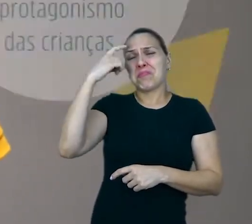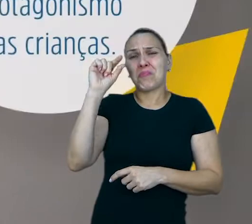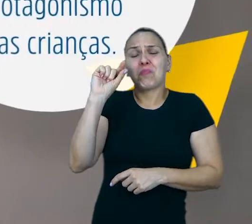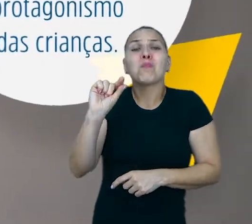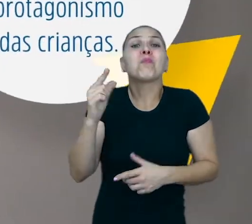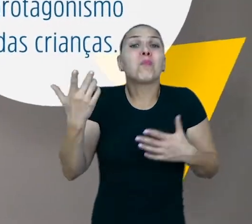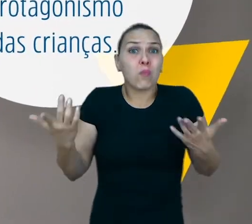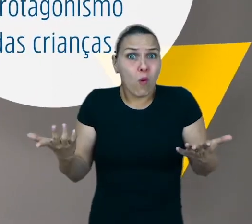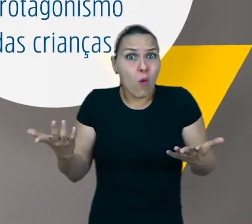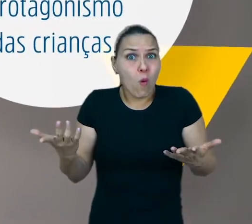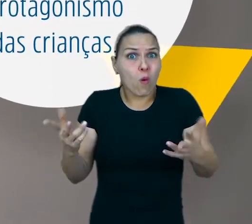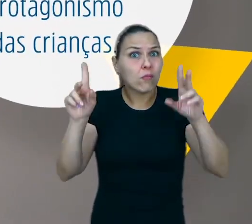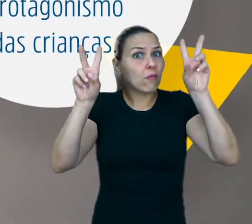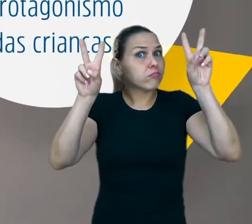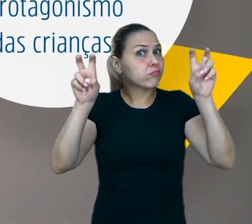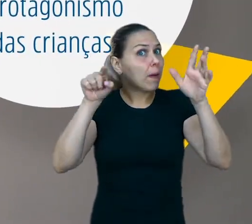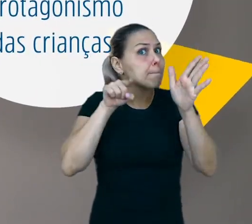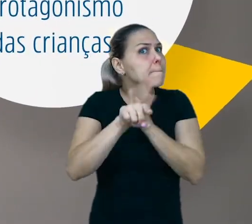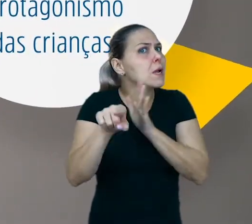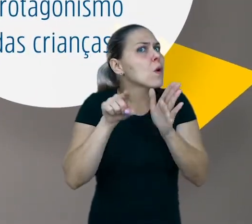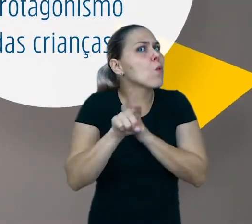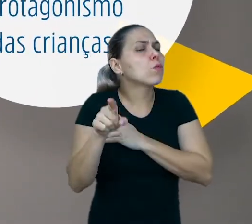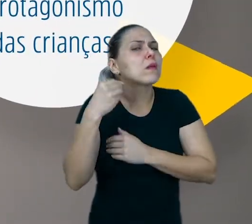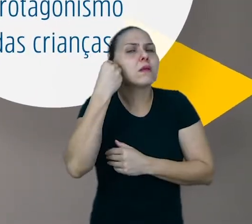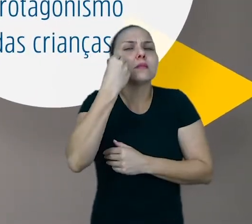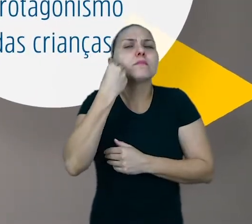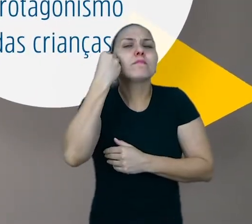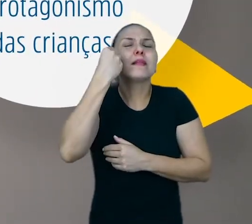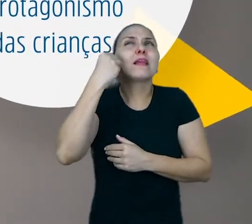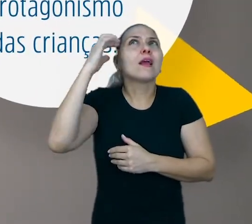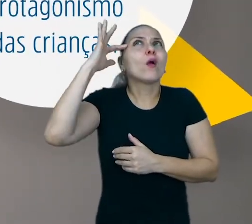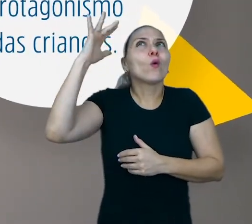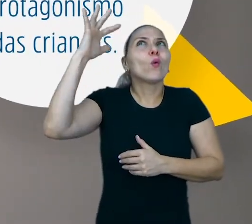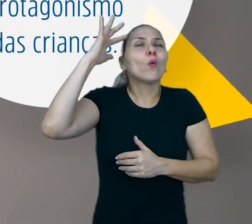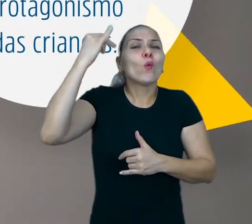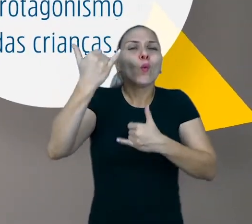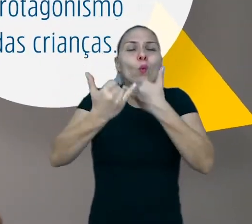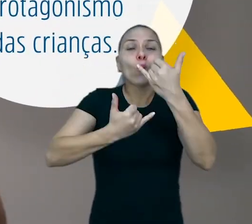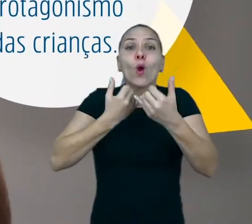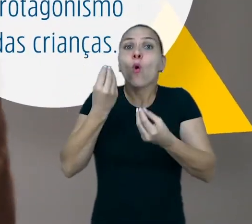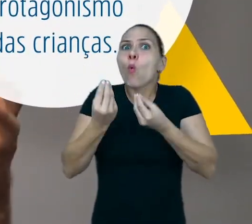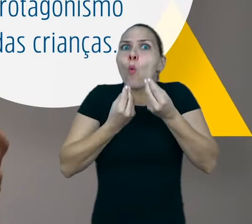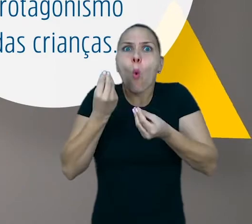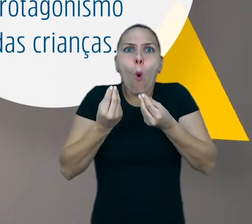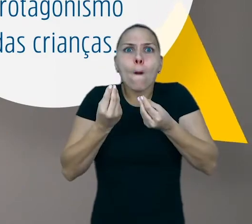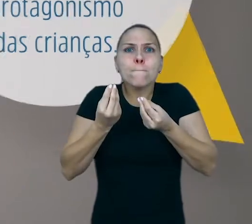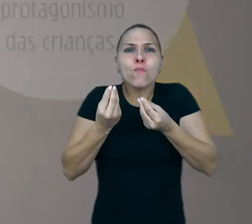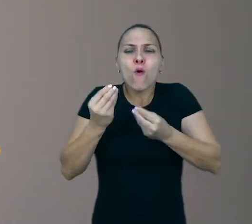A experiência lúdica, ela só ocorre quando a criança põe a mão na massa, quando ela inventa algo novo.